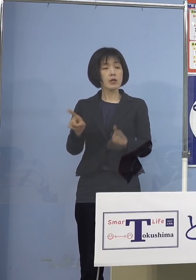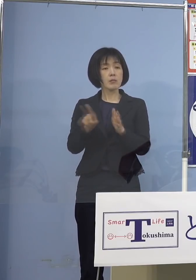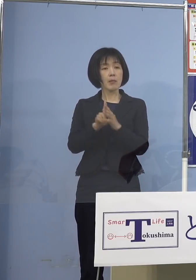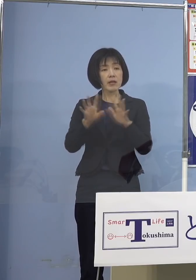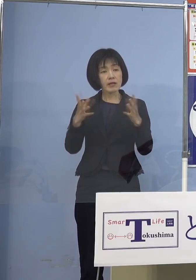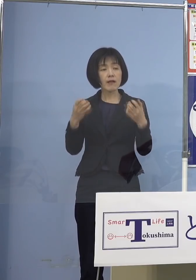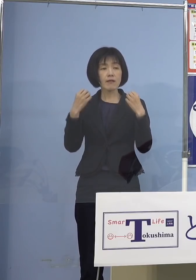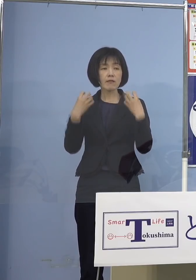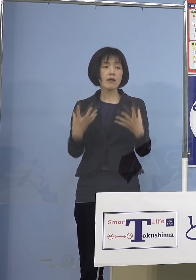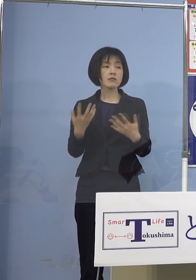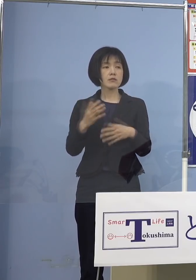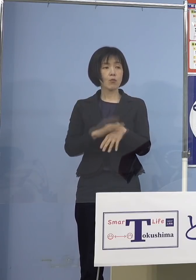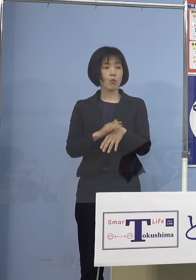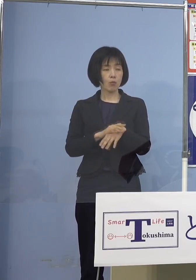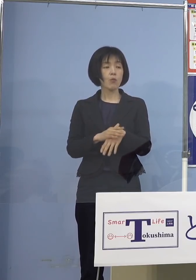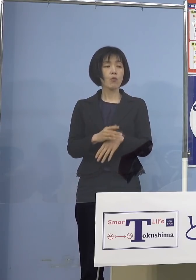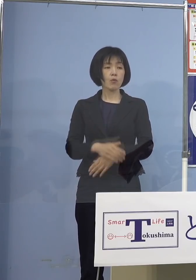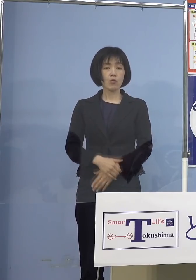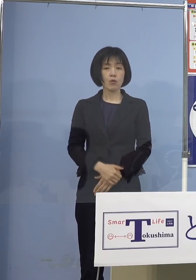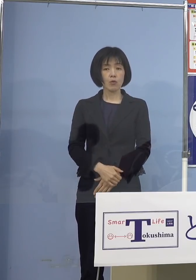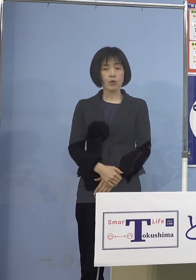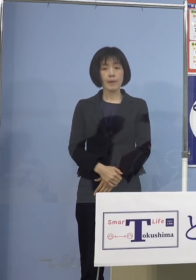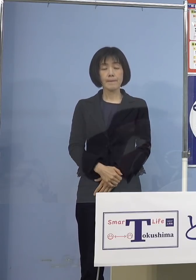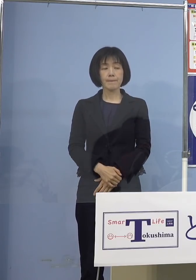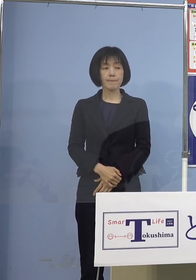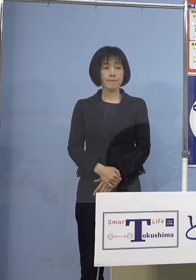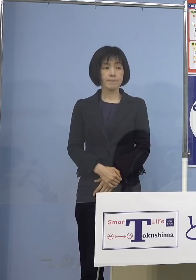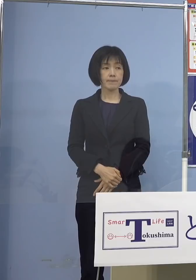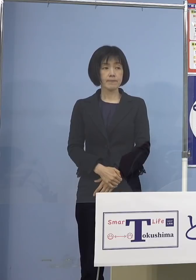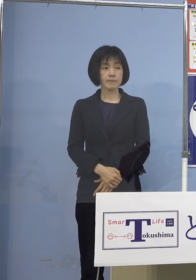というものをさせていただきます